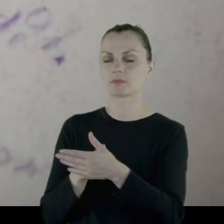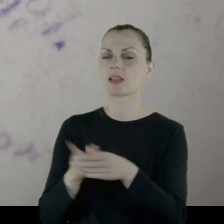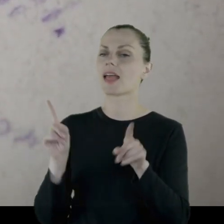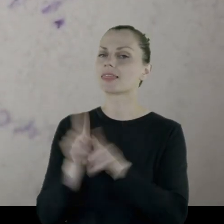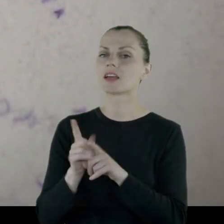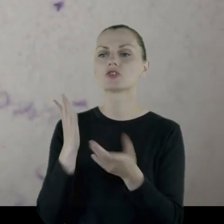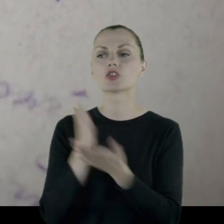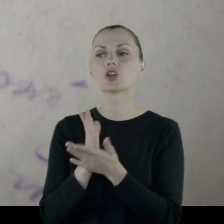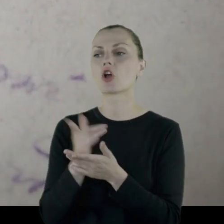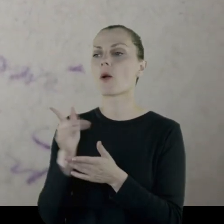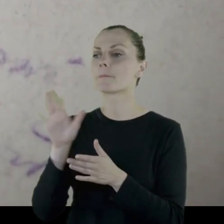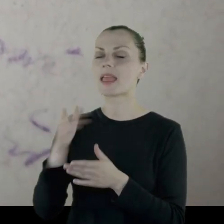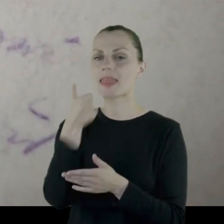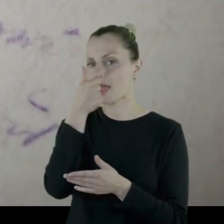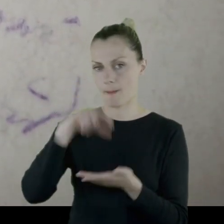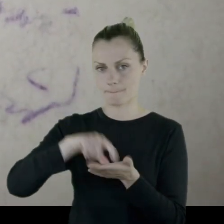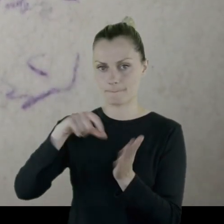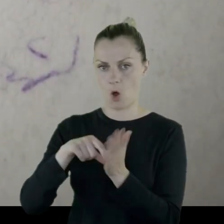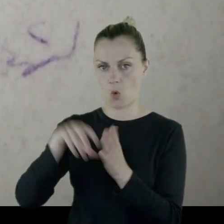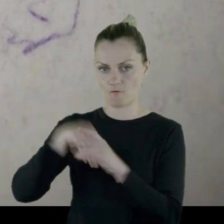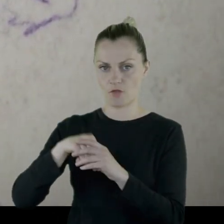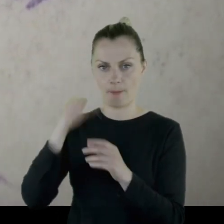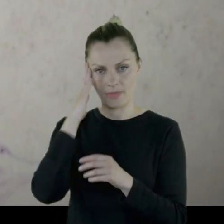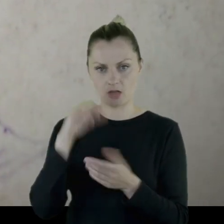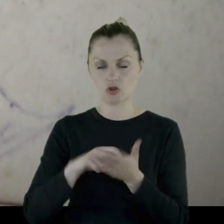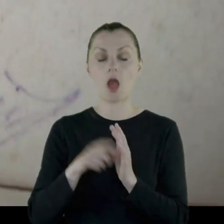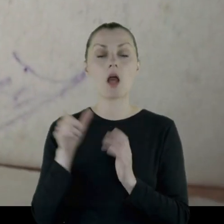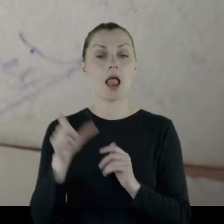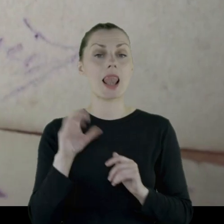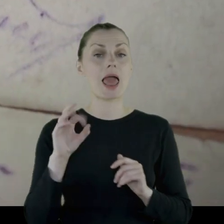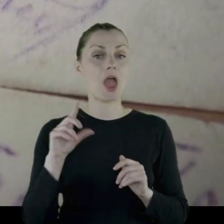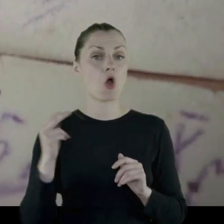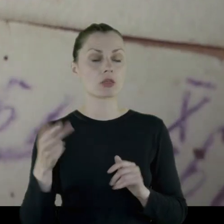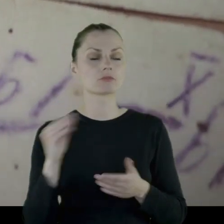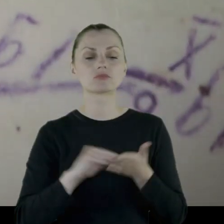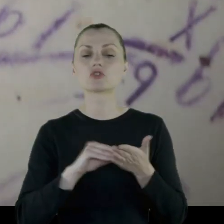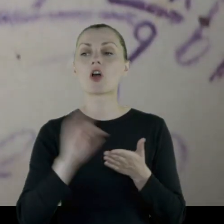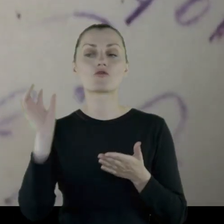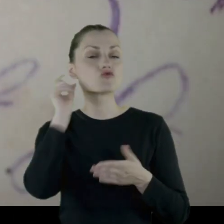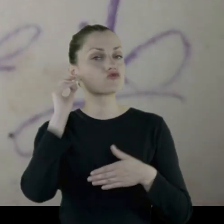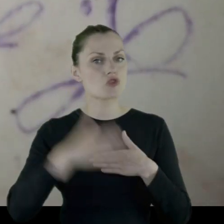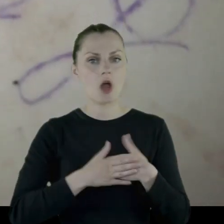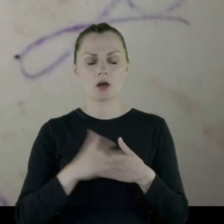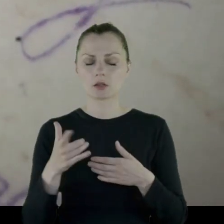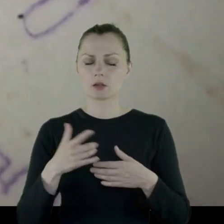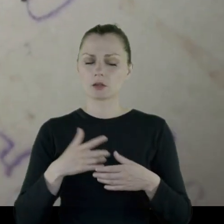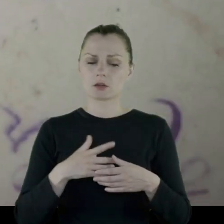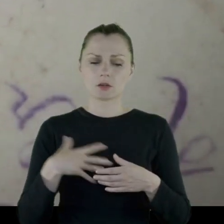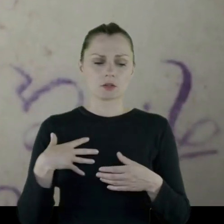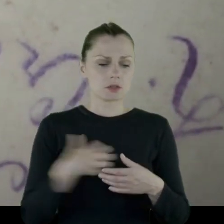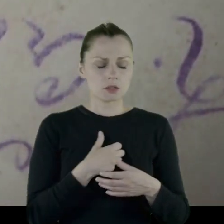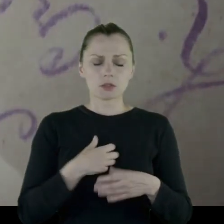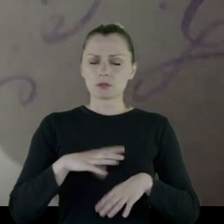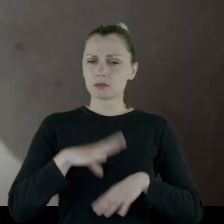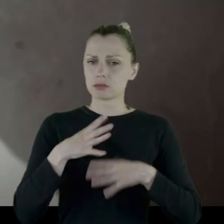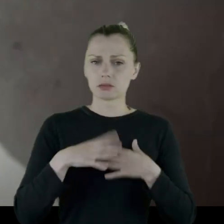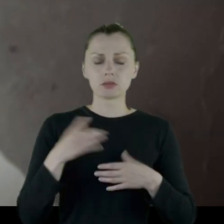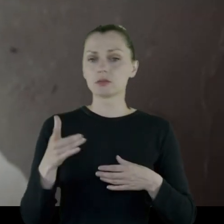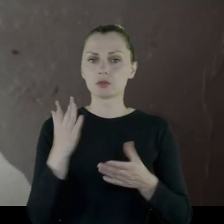ograniczyli dostęp tylko do jednego pokoju w mieszkaniu. Leon wspomina, że żona ze zgryzoty zmarła.